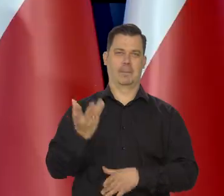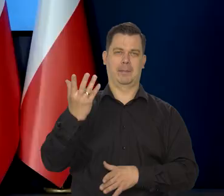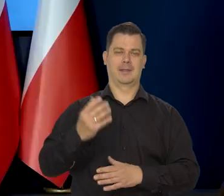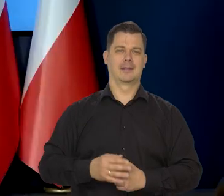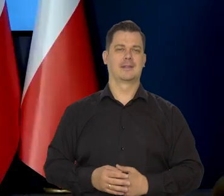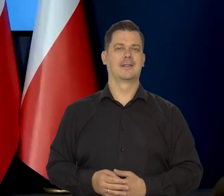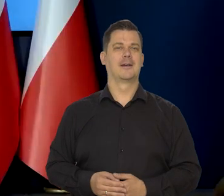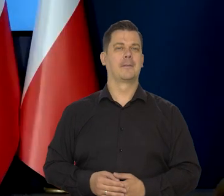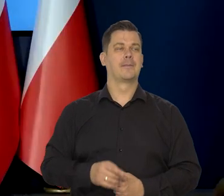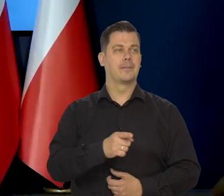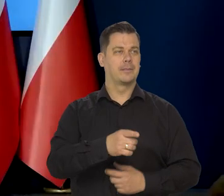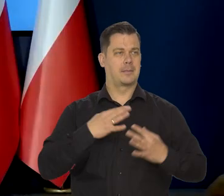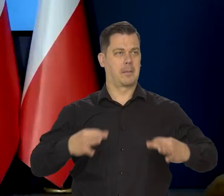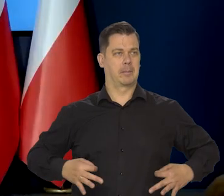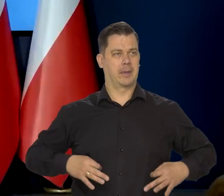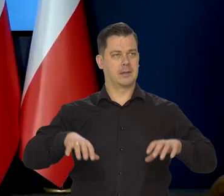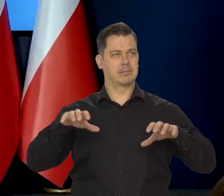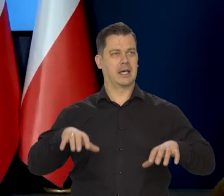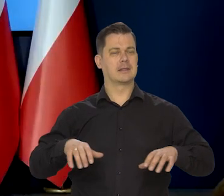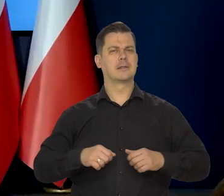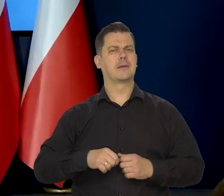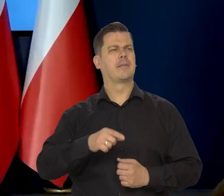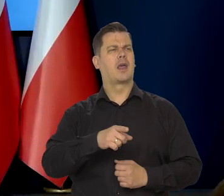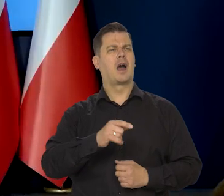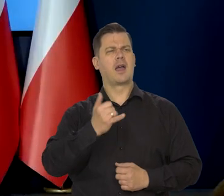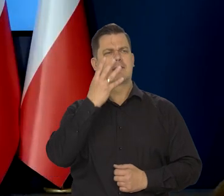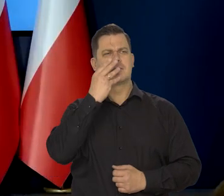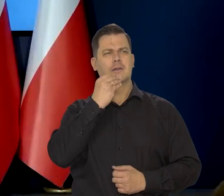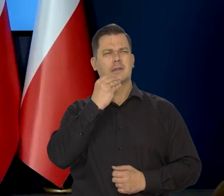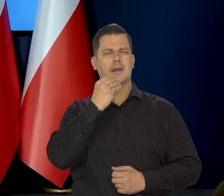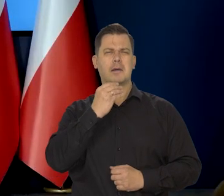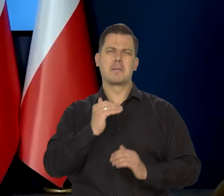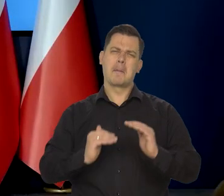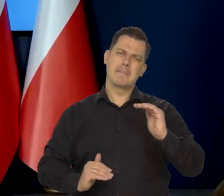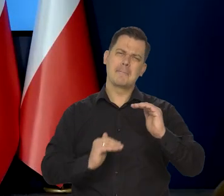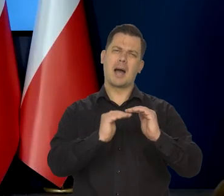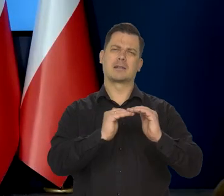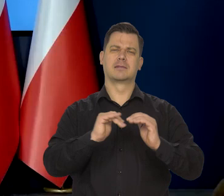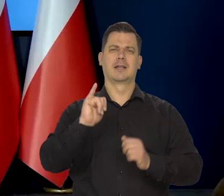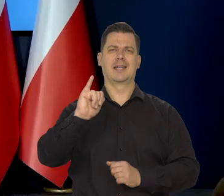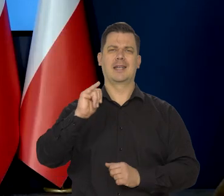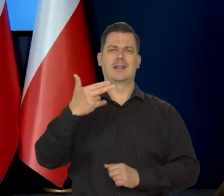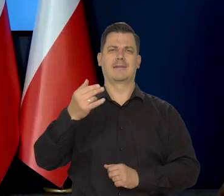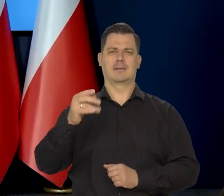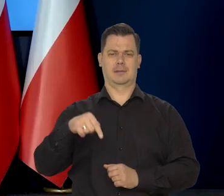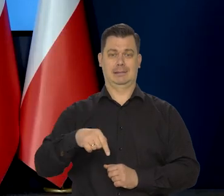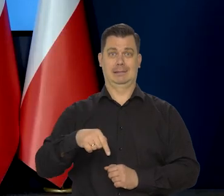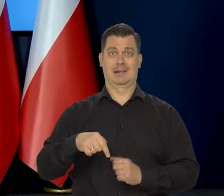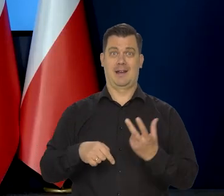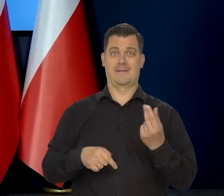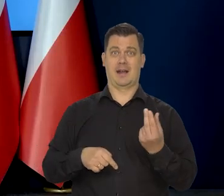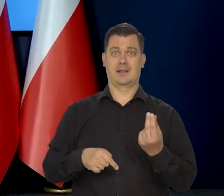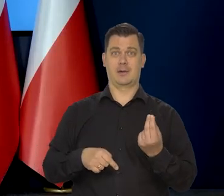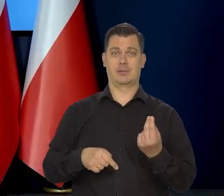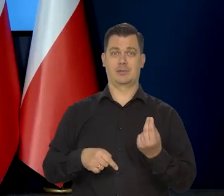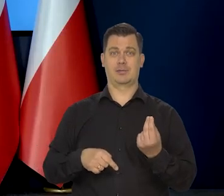Panie prezesie, jaki może być maksymalny poziom inflacji w tym pierwszym kwartale